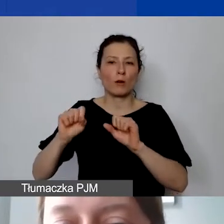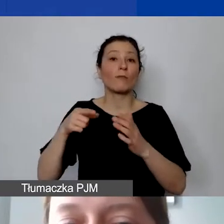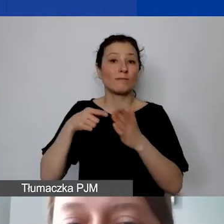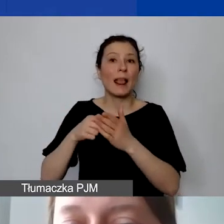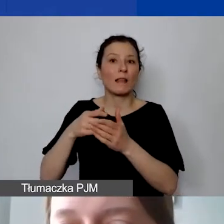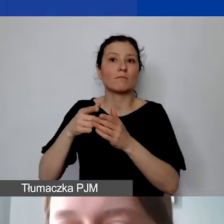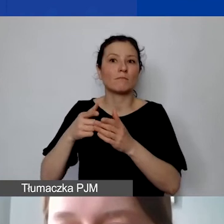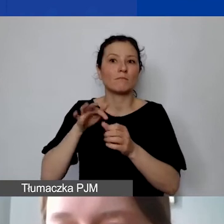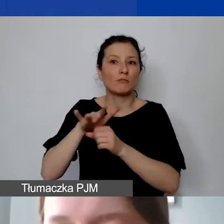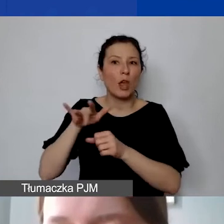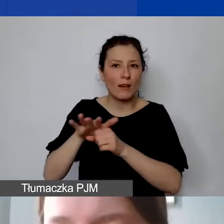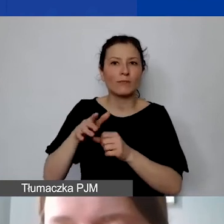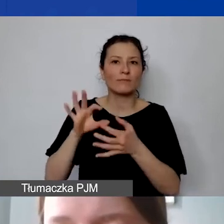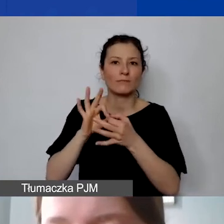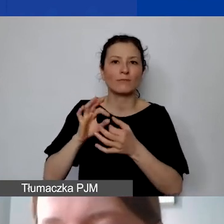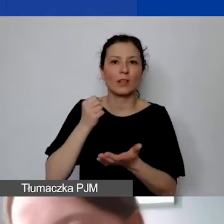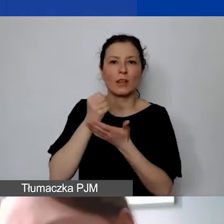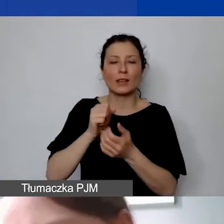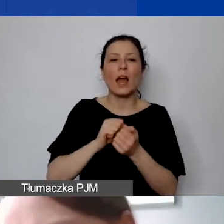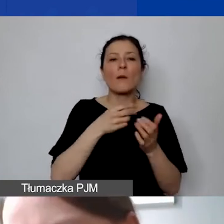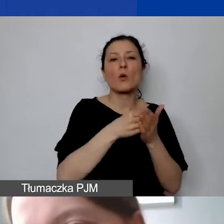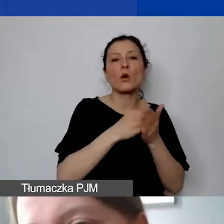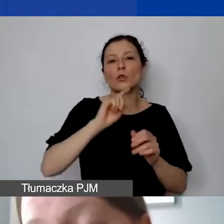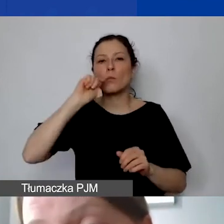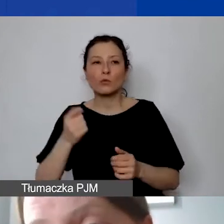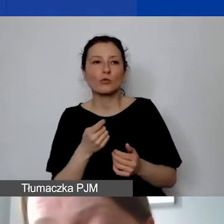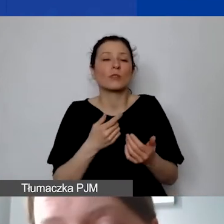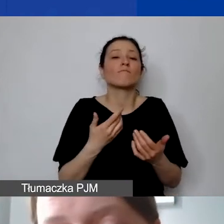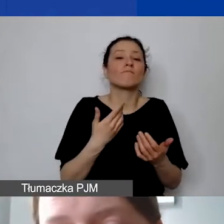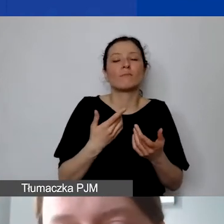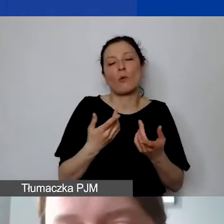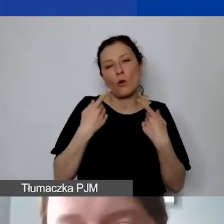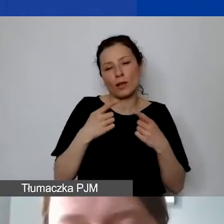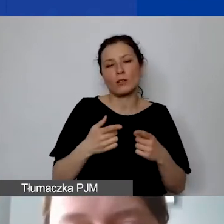Czy koszty podróży na organizowane przez nas wydarzenia. To jest akurat pod największym znakiem zapytania